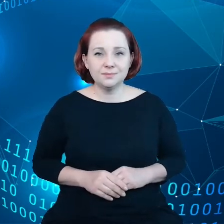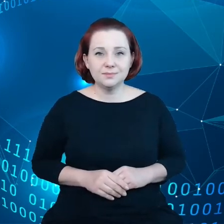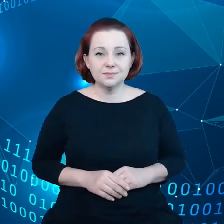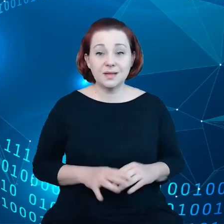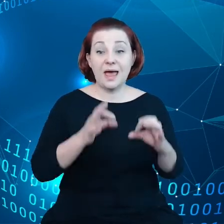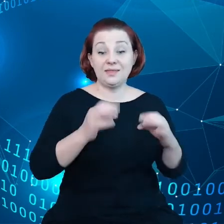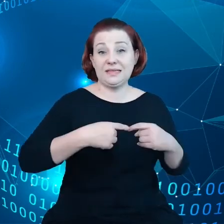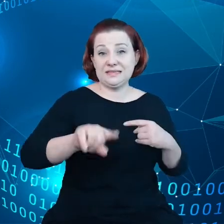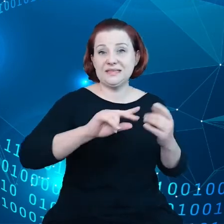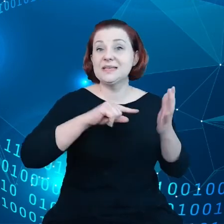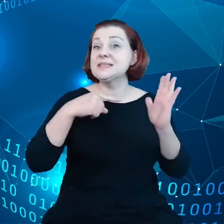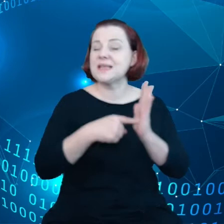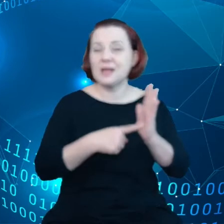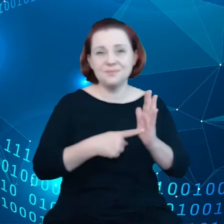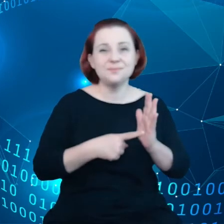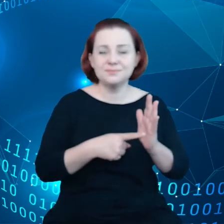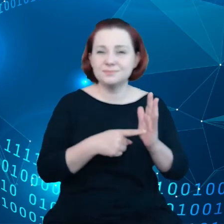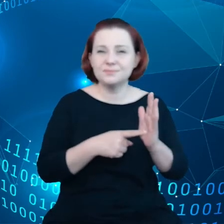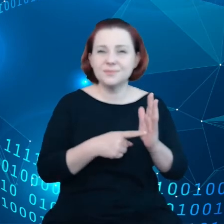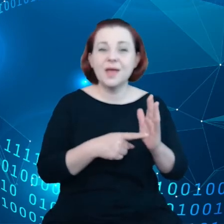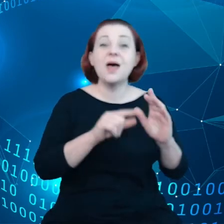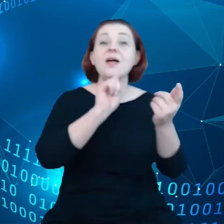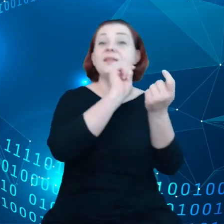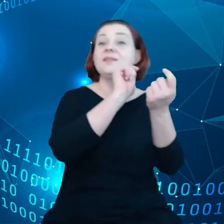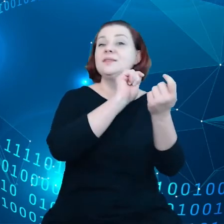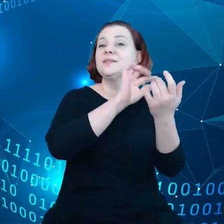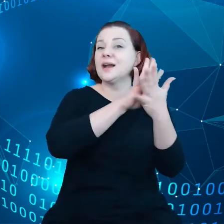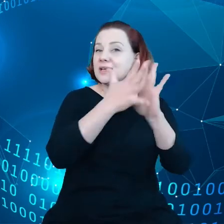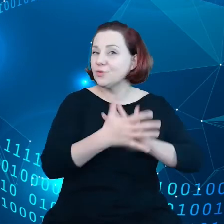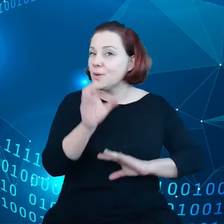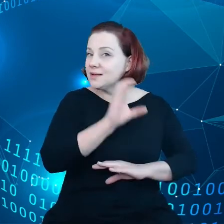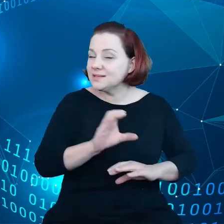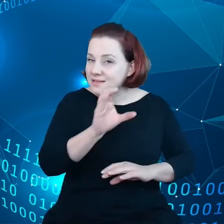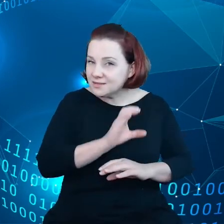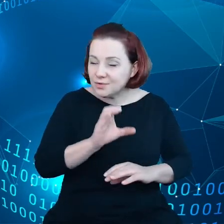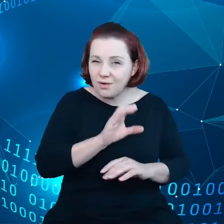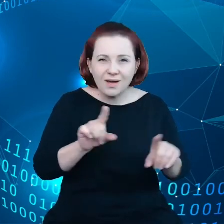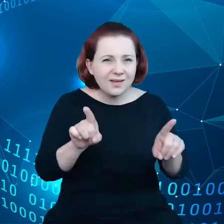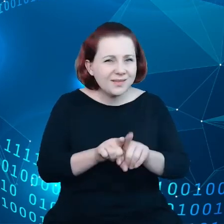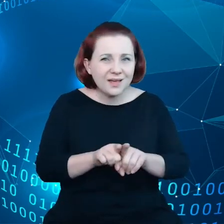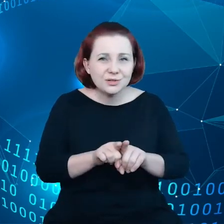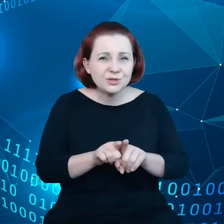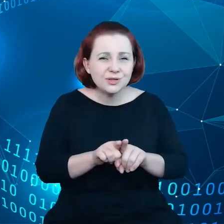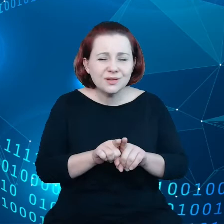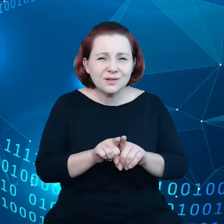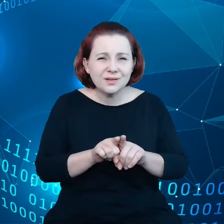transformacje cyfrowe i także transformacje zielone.